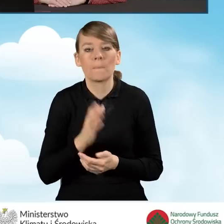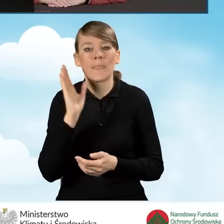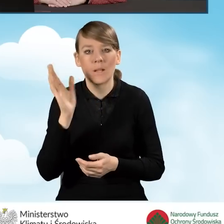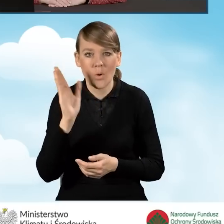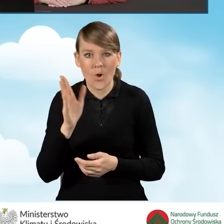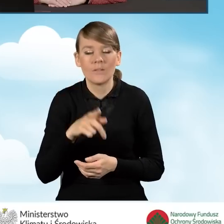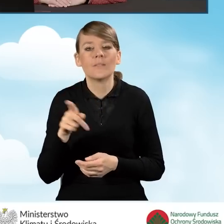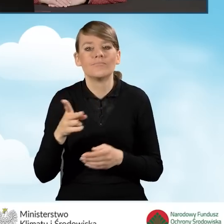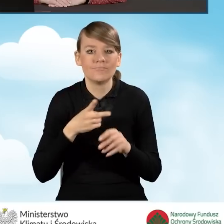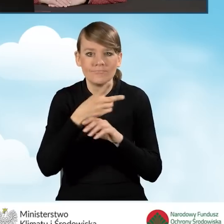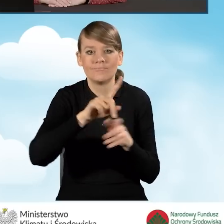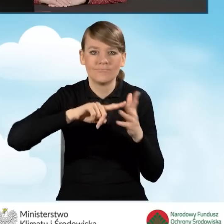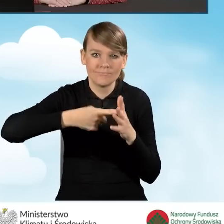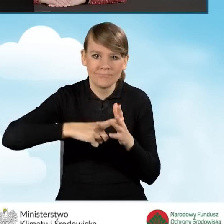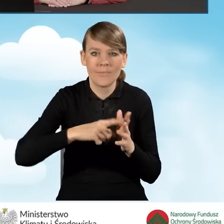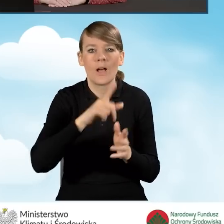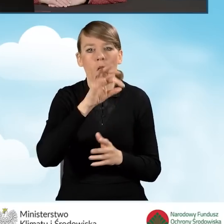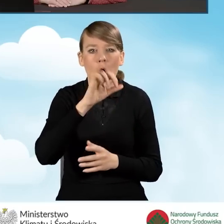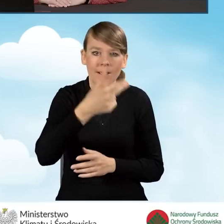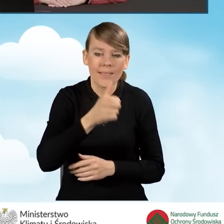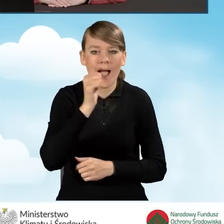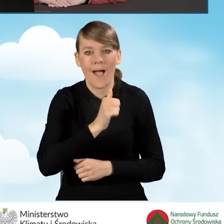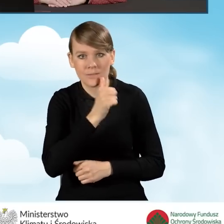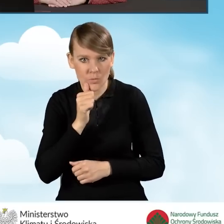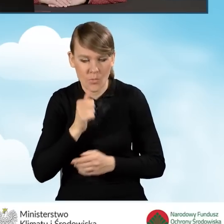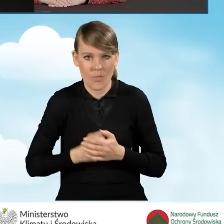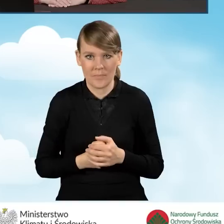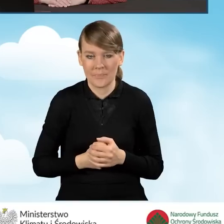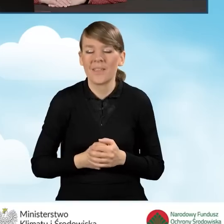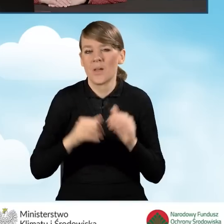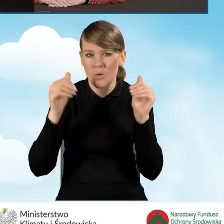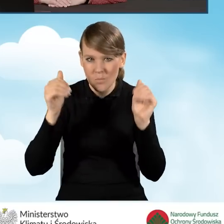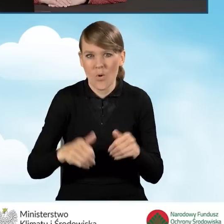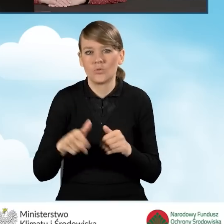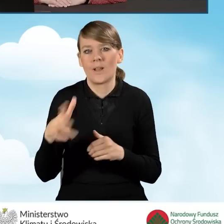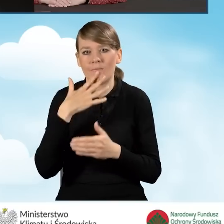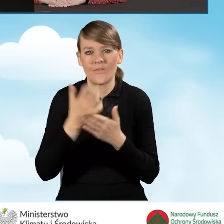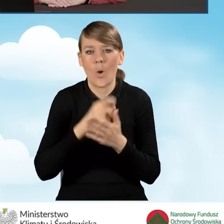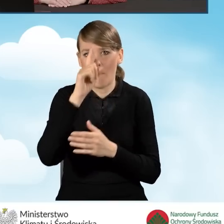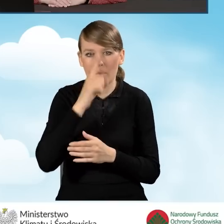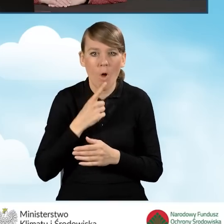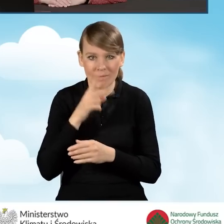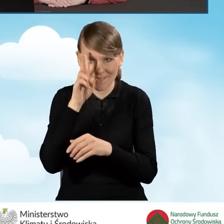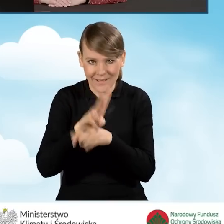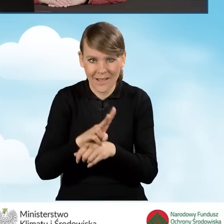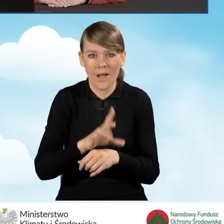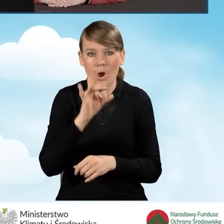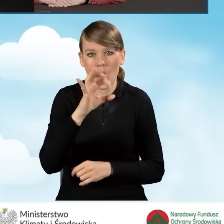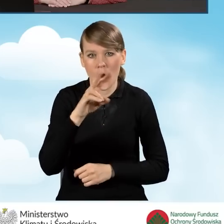ustalonego loginu lub hasła. Można to zrobić z wykorzystaniem profilu zaufanego w serwisie gov.pl.